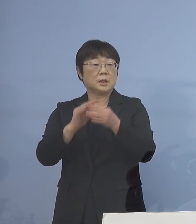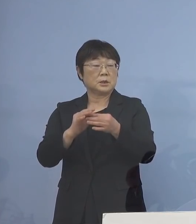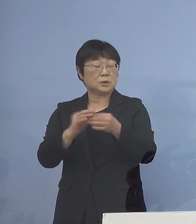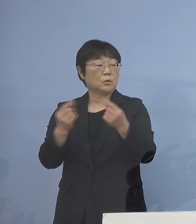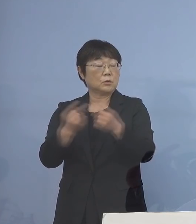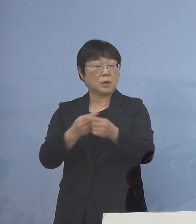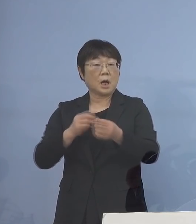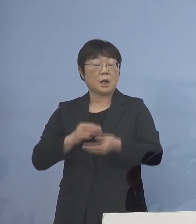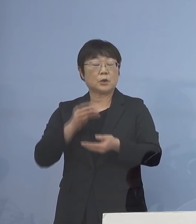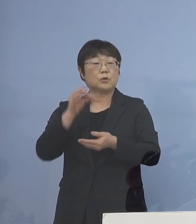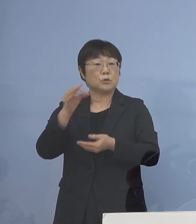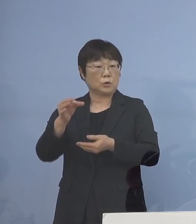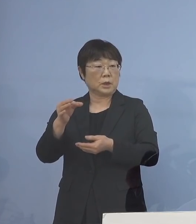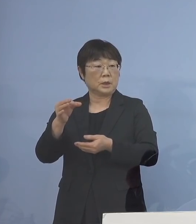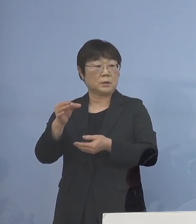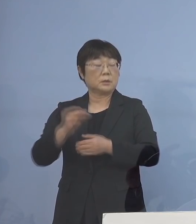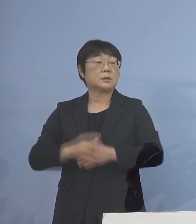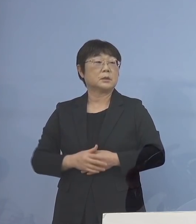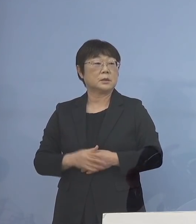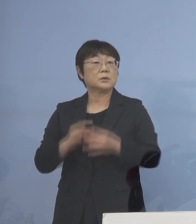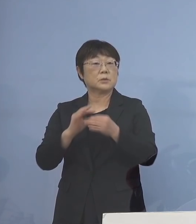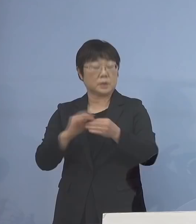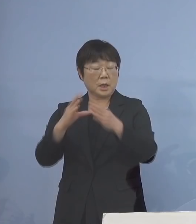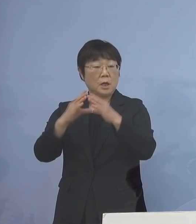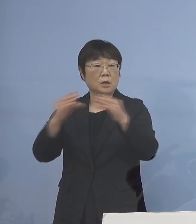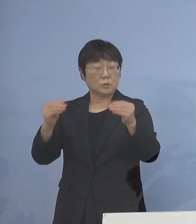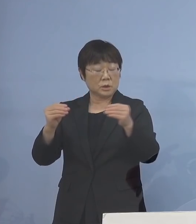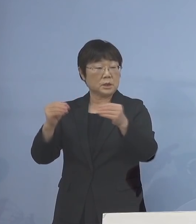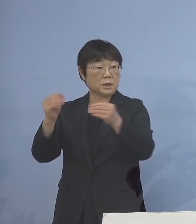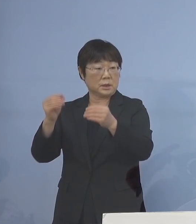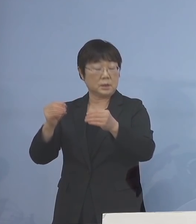その知事会が国に対して 申し入れをし